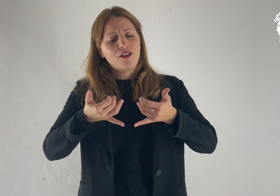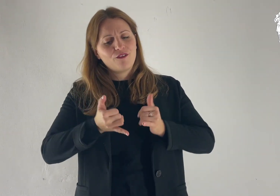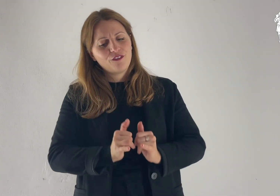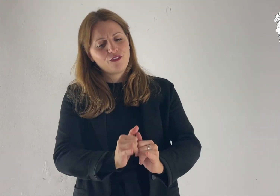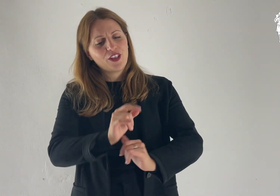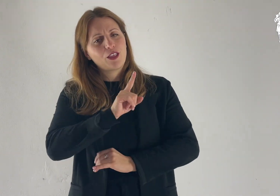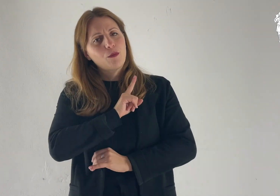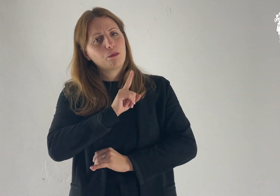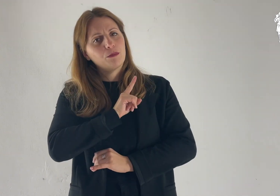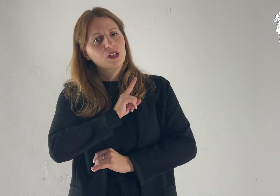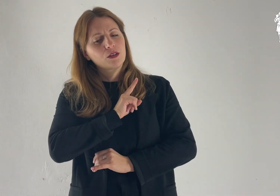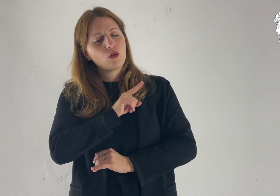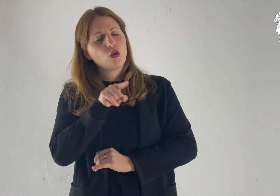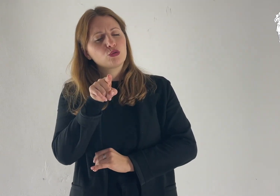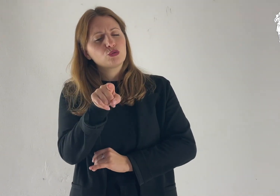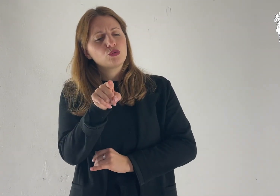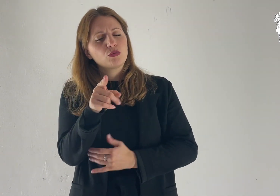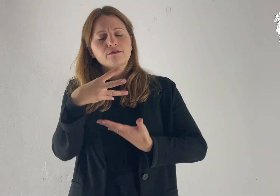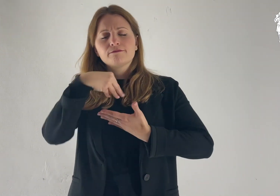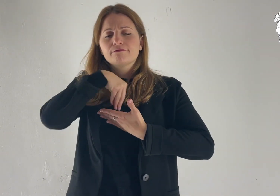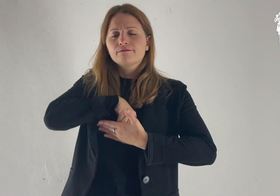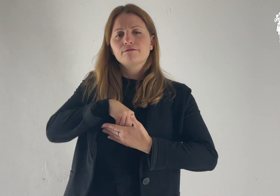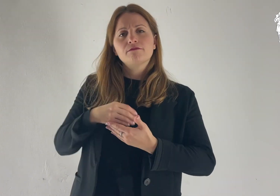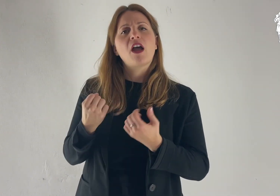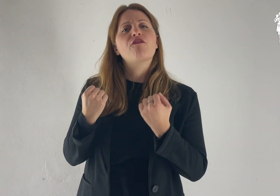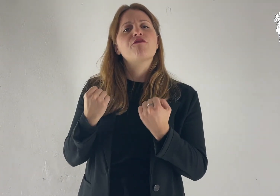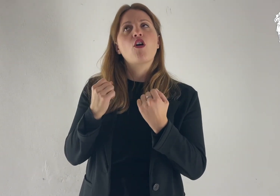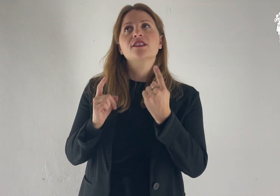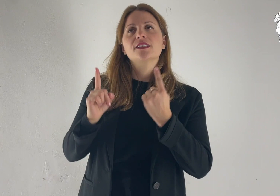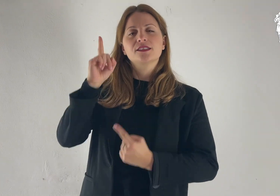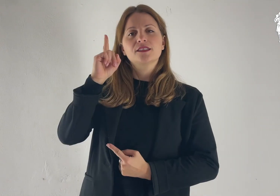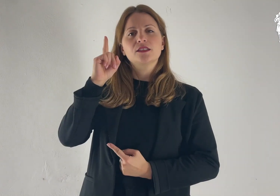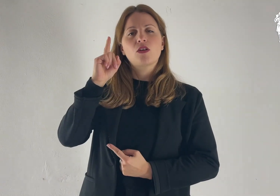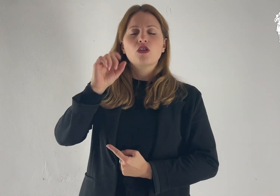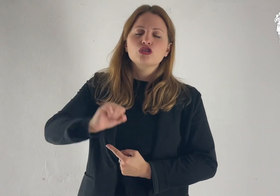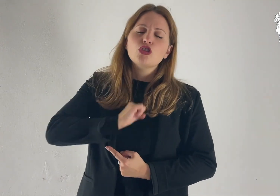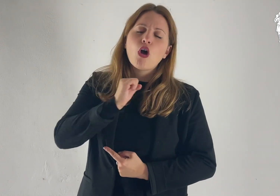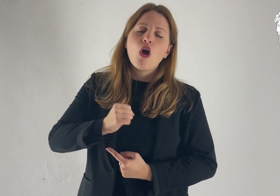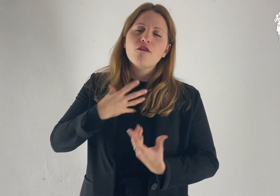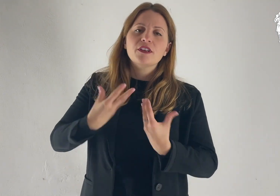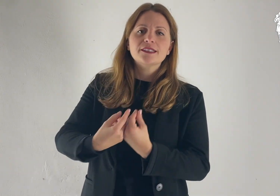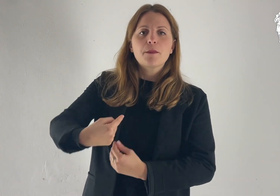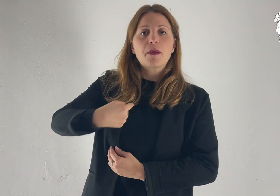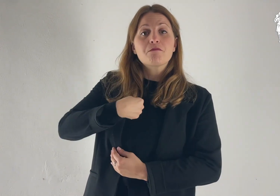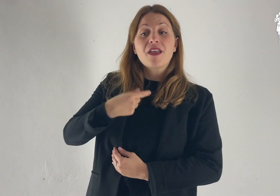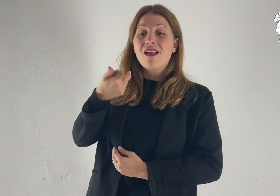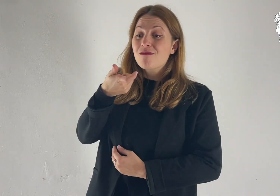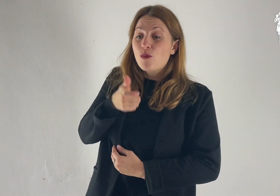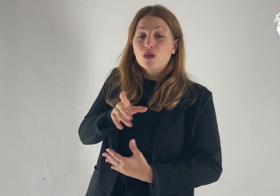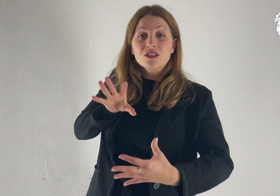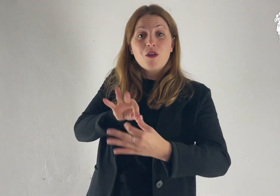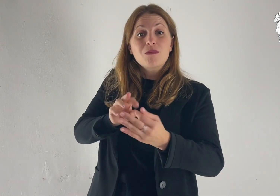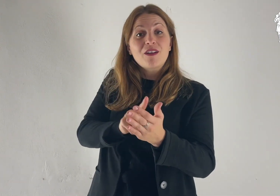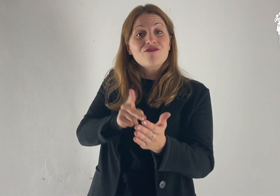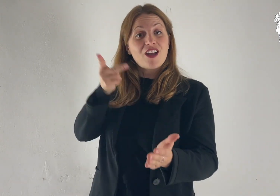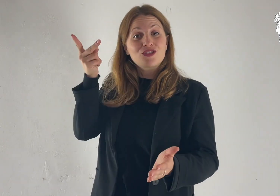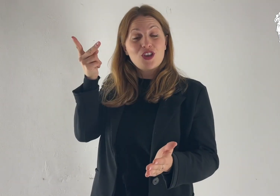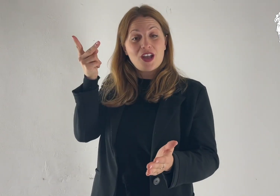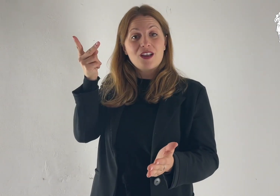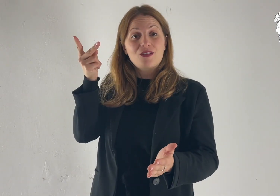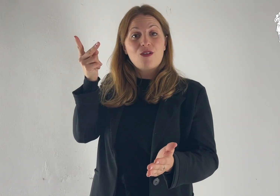Figlio mio, con la forza di Dio, soffri con me per il Vangelo.